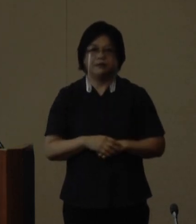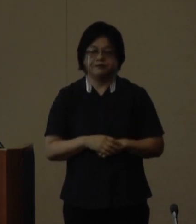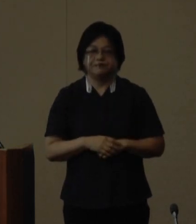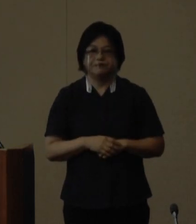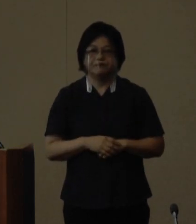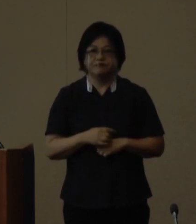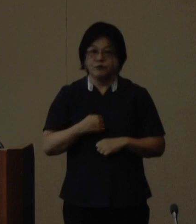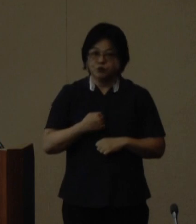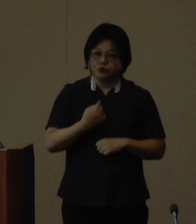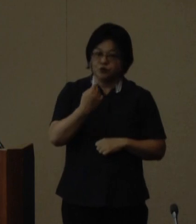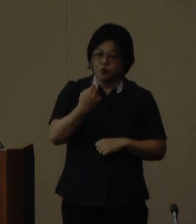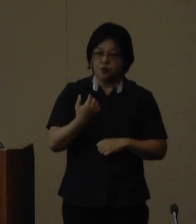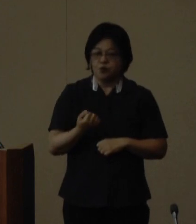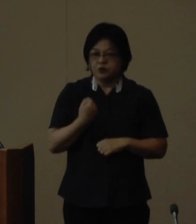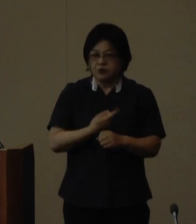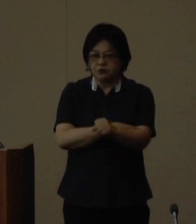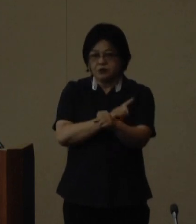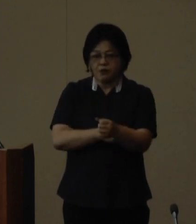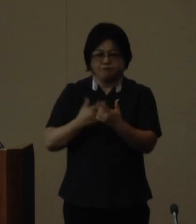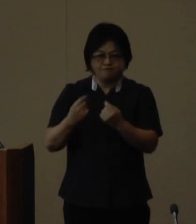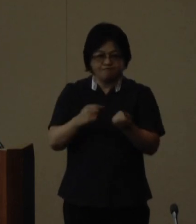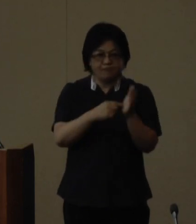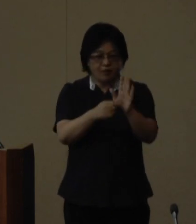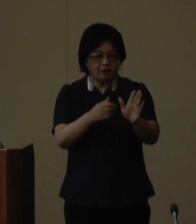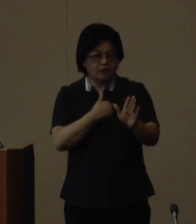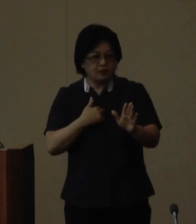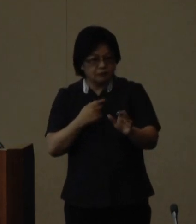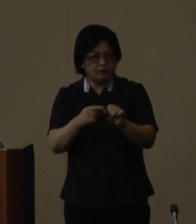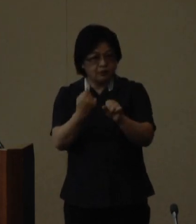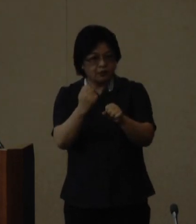ご自信の持てる力を十分に発揮 するきっかけにしていただけたら